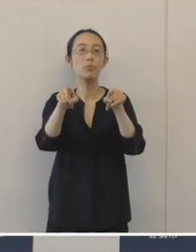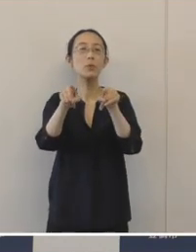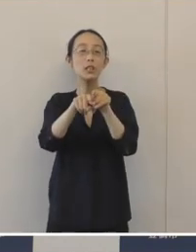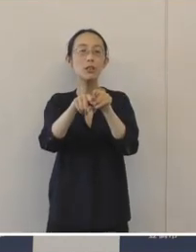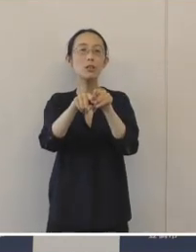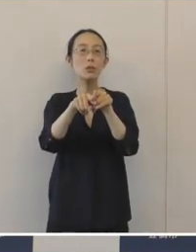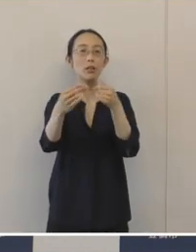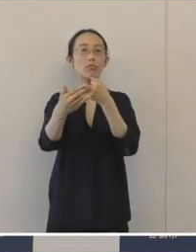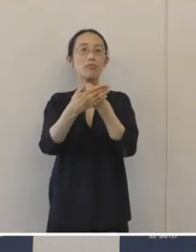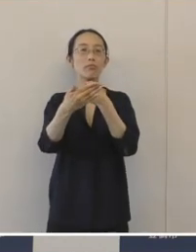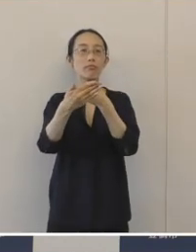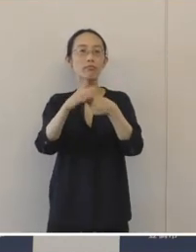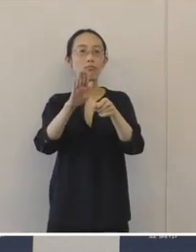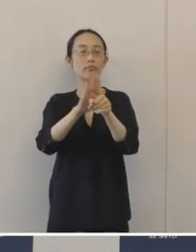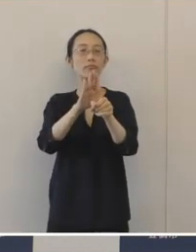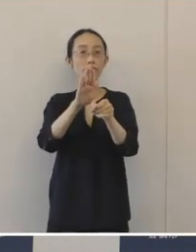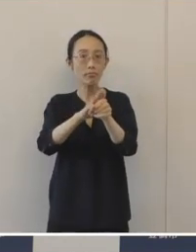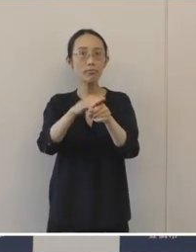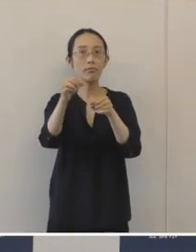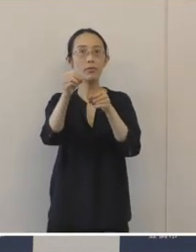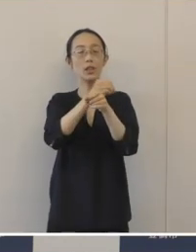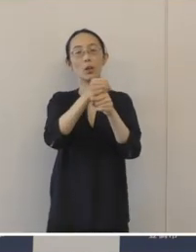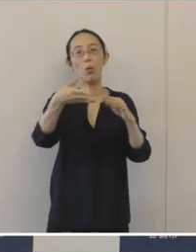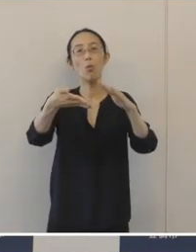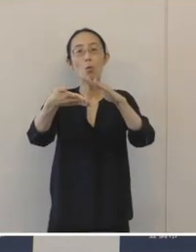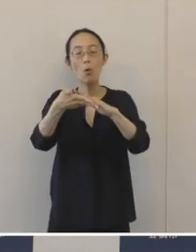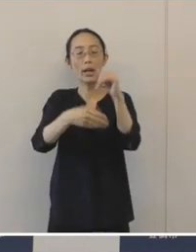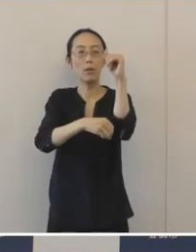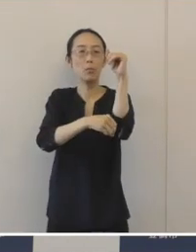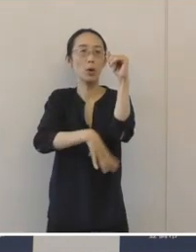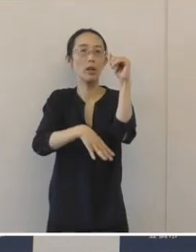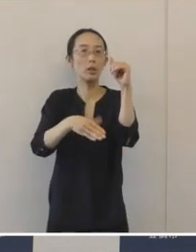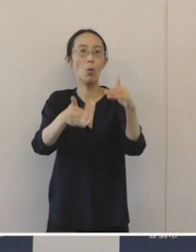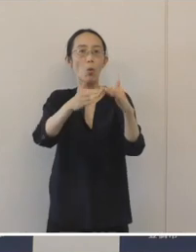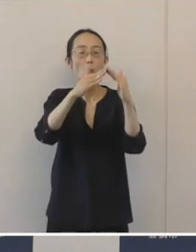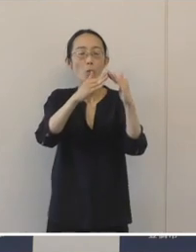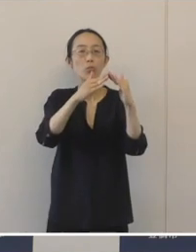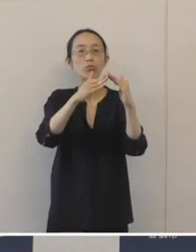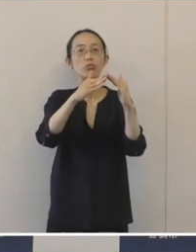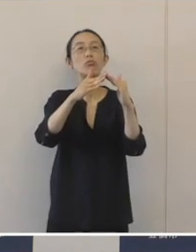連携をして、事業承継のプラットフォーム を構築するわけでありますけれども